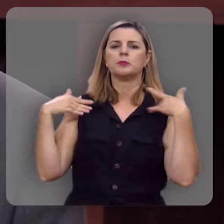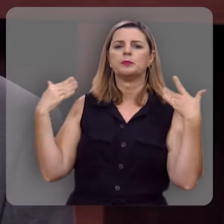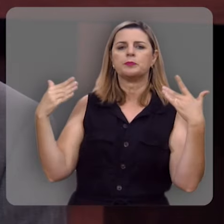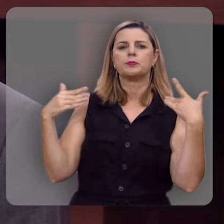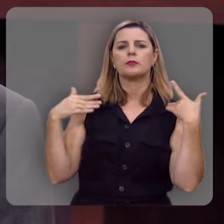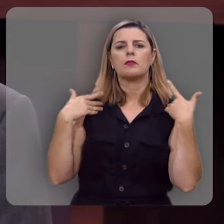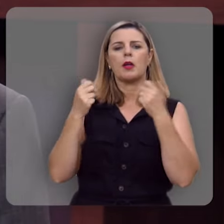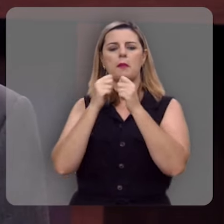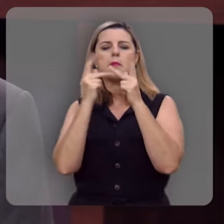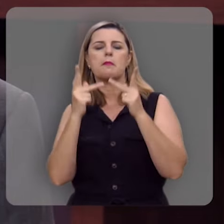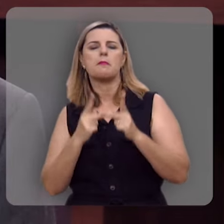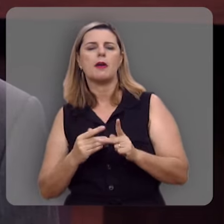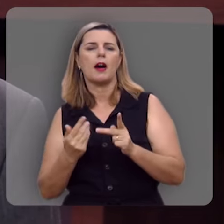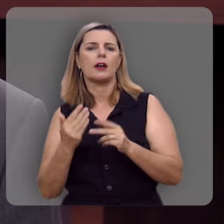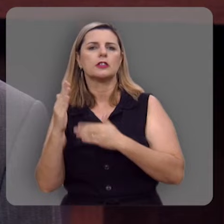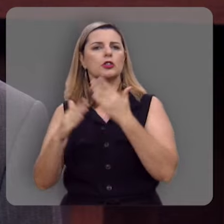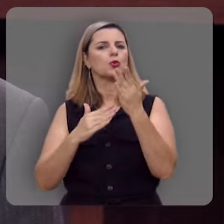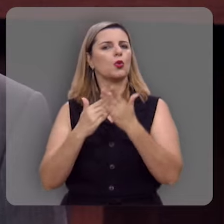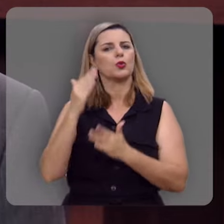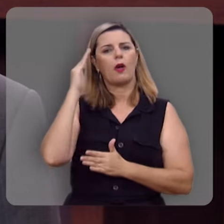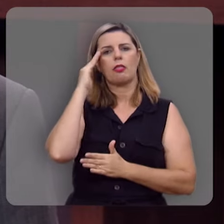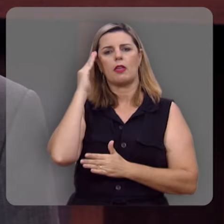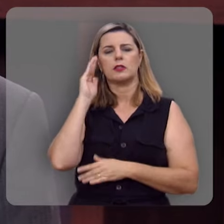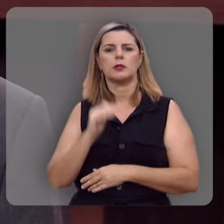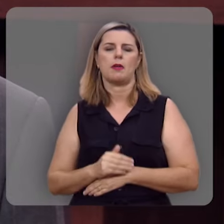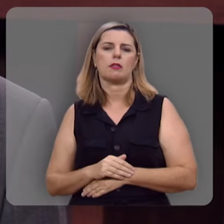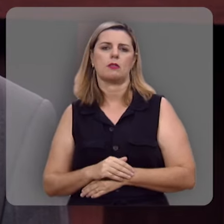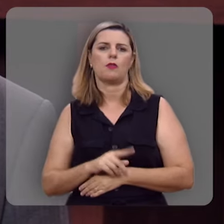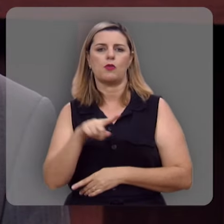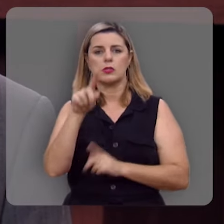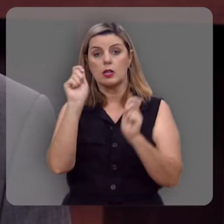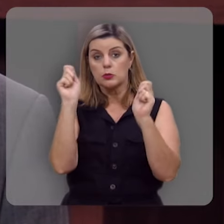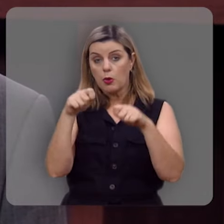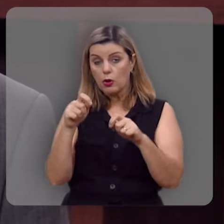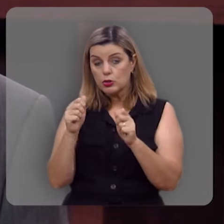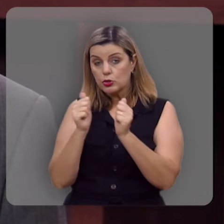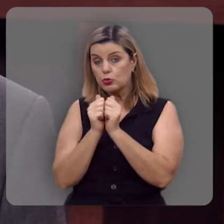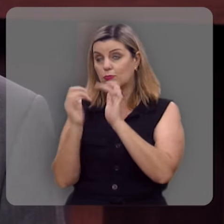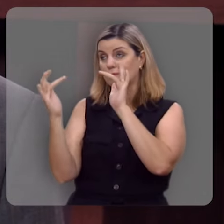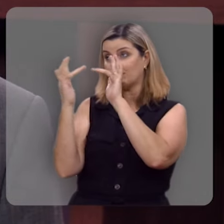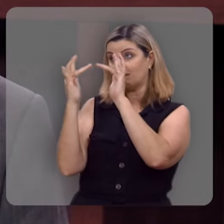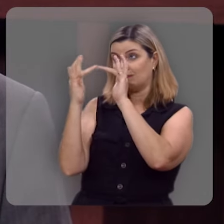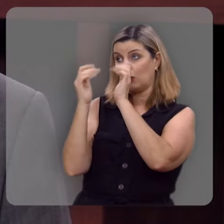alegria, a paz que excede todo entendimento você só pode ter em um genuíno relacionamento